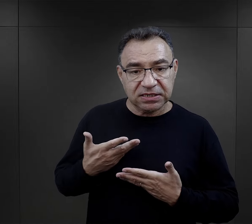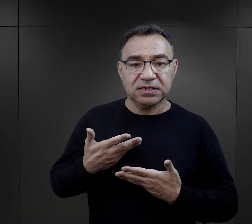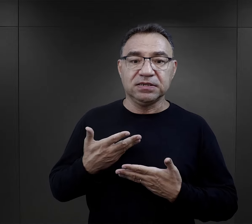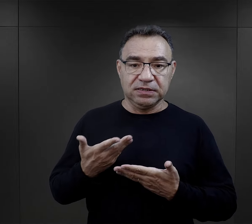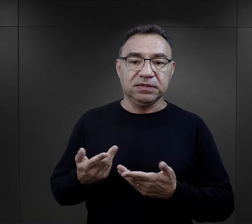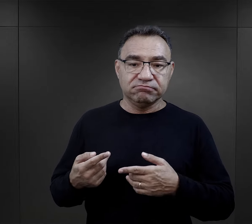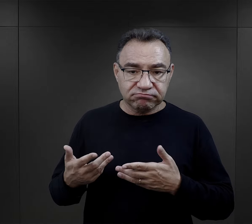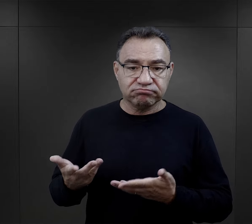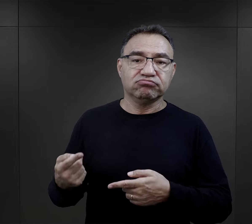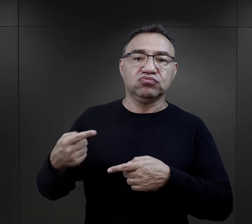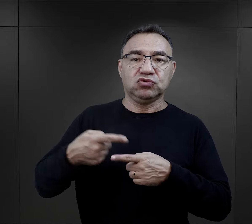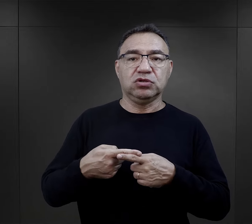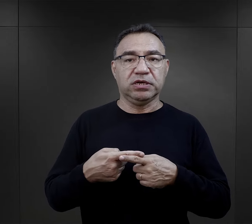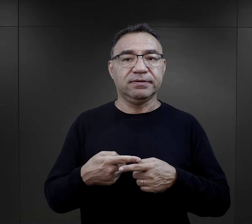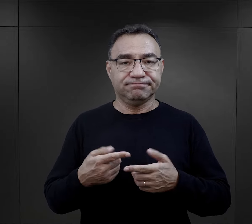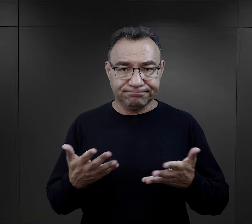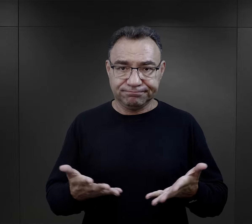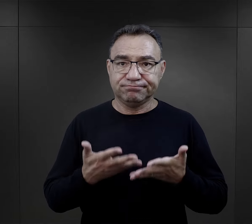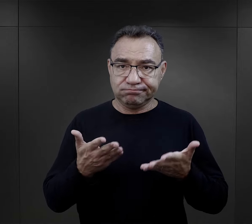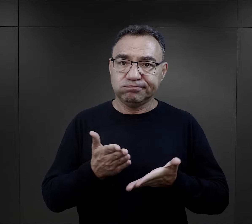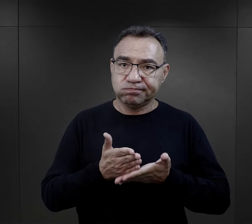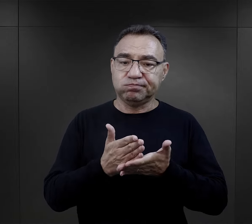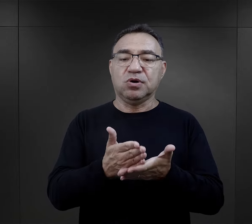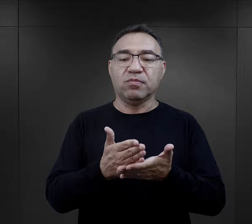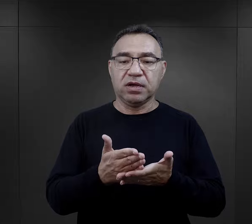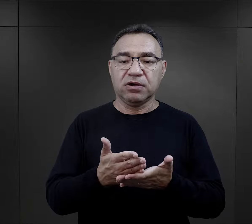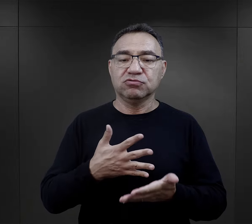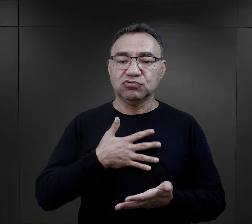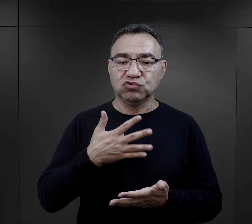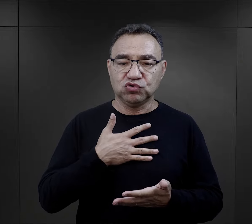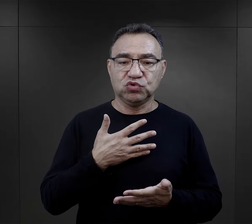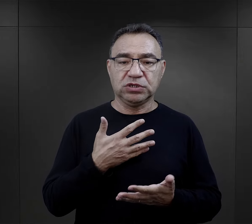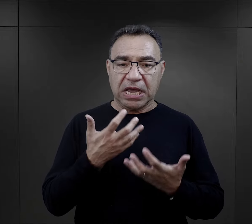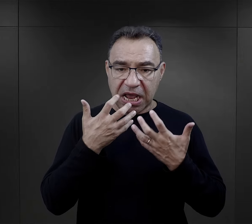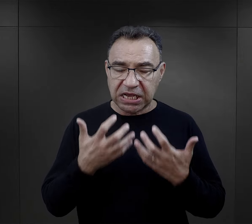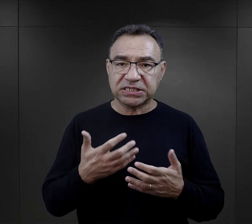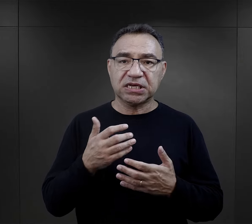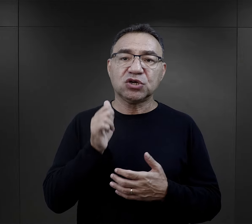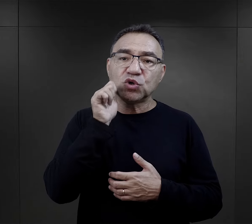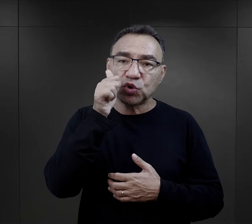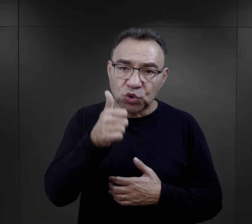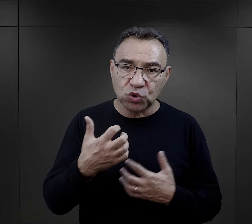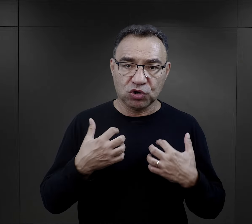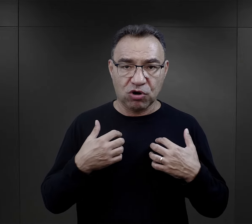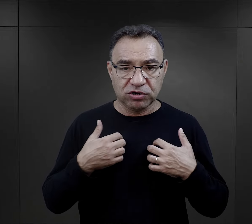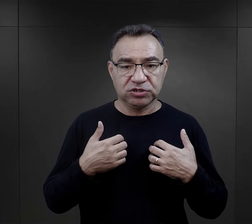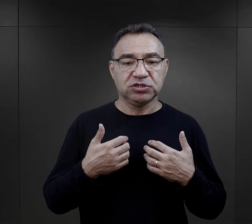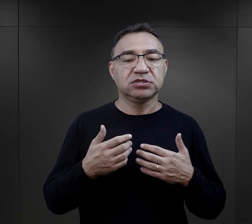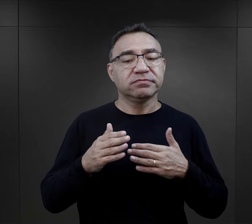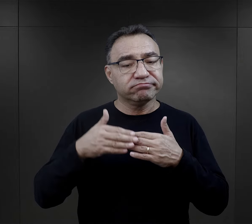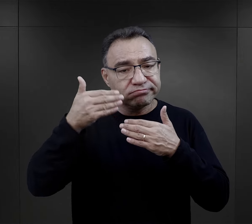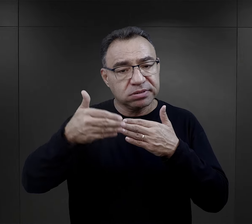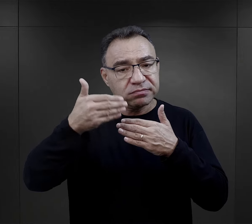też była takim elementem, który sprzyjał, który powodował, że ta chęć przeżycia kolejnego dnia,